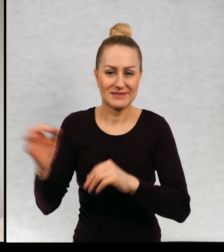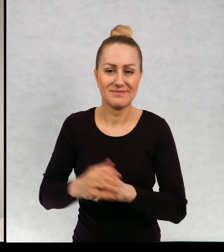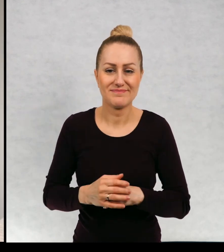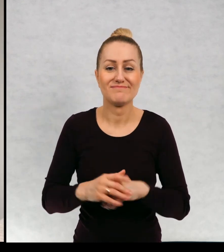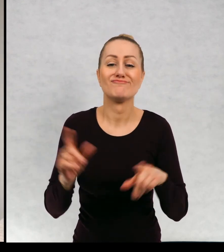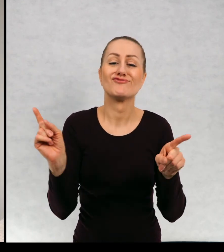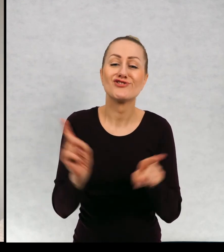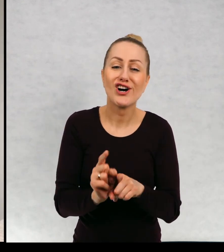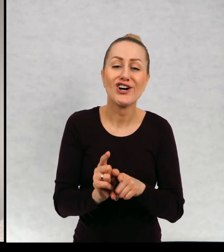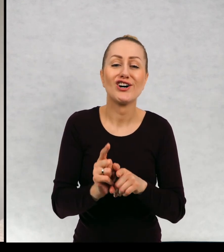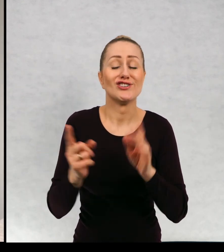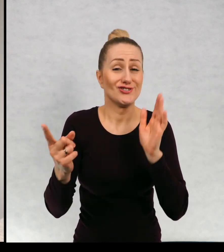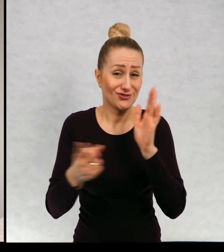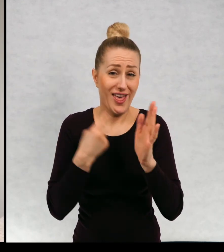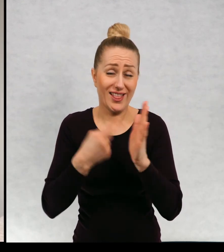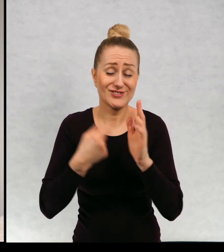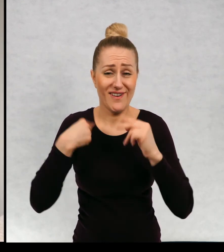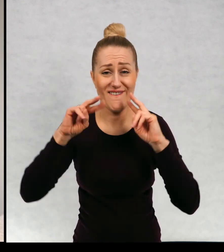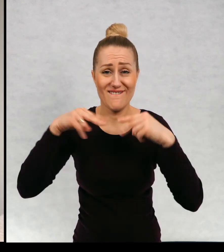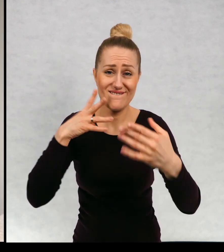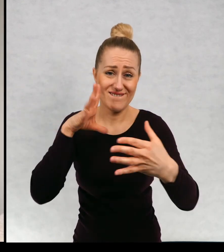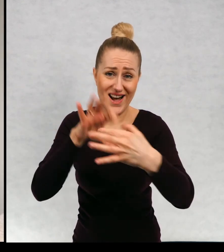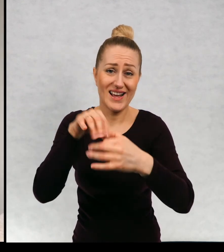i często do nich wracać.